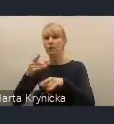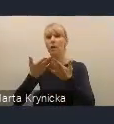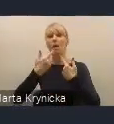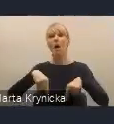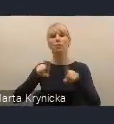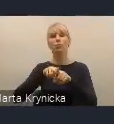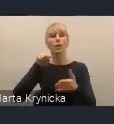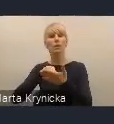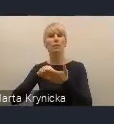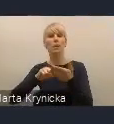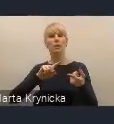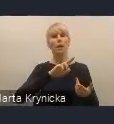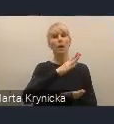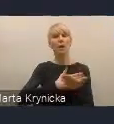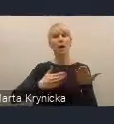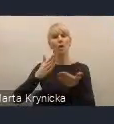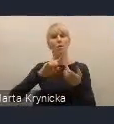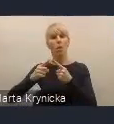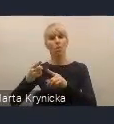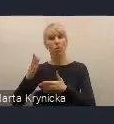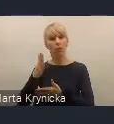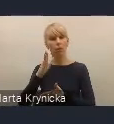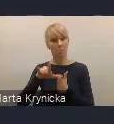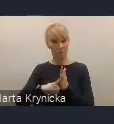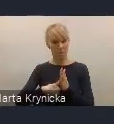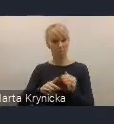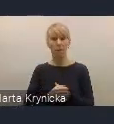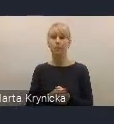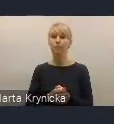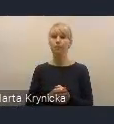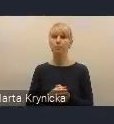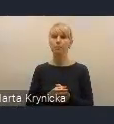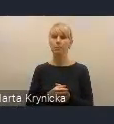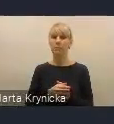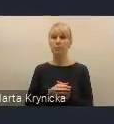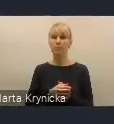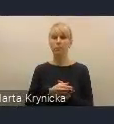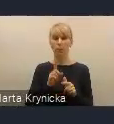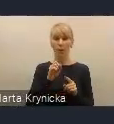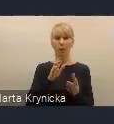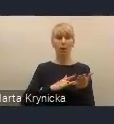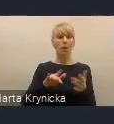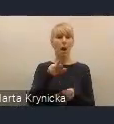Krajowej Polityki Miejskiej. W radzie oczywiście przewidujemy uwzględnienie partnerów samorządowych